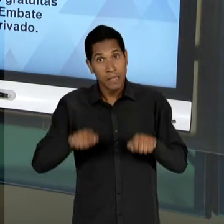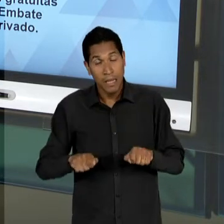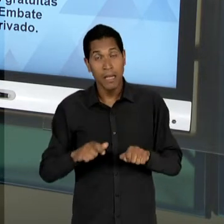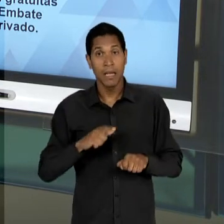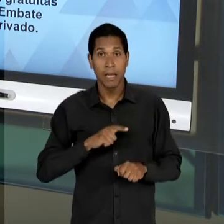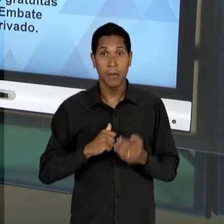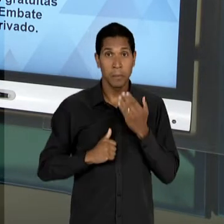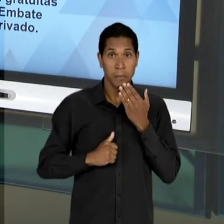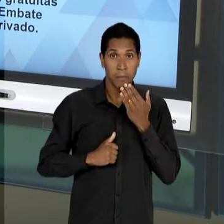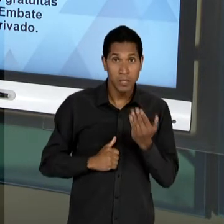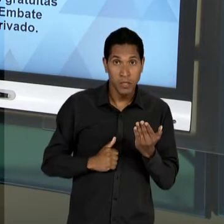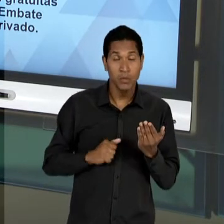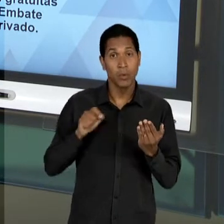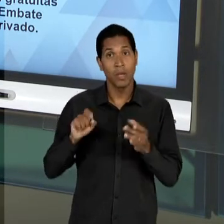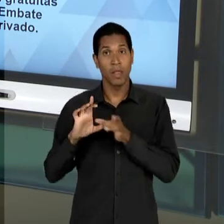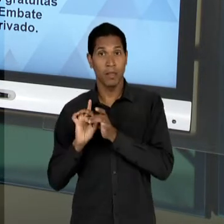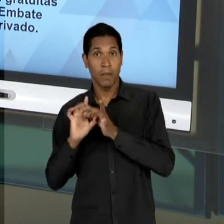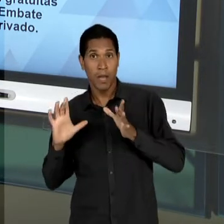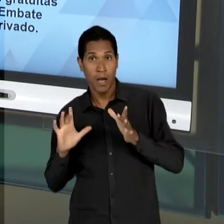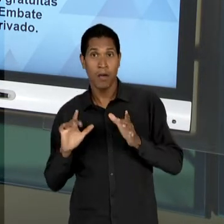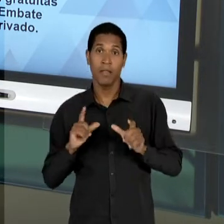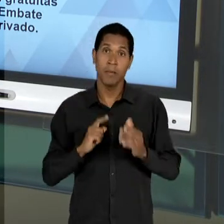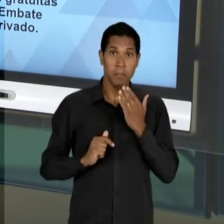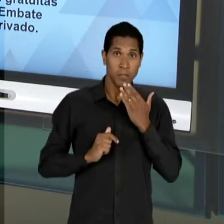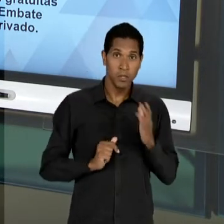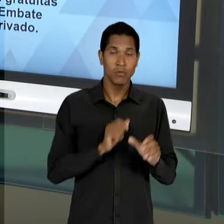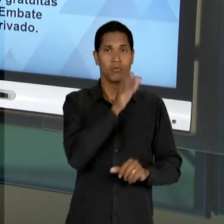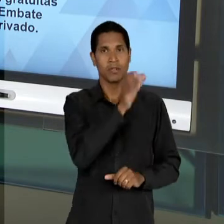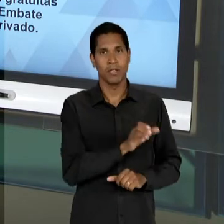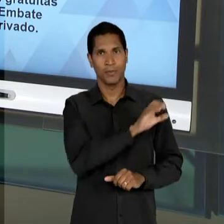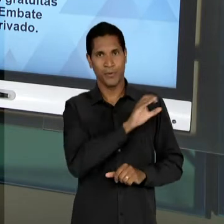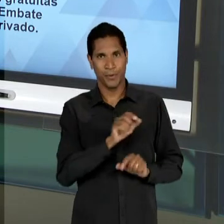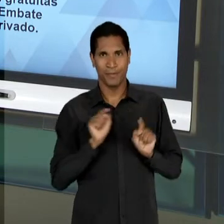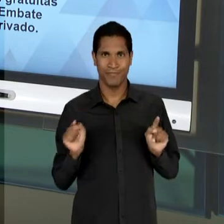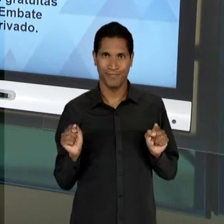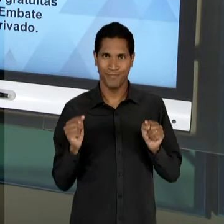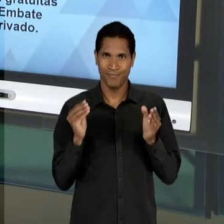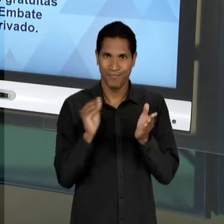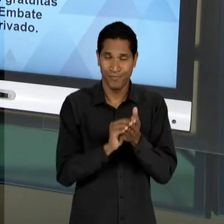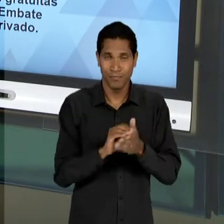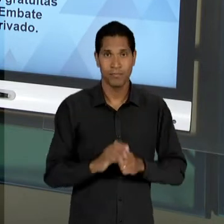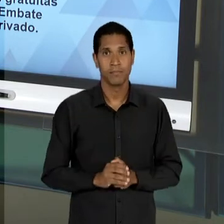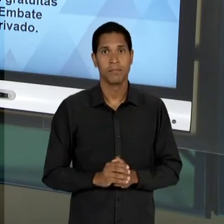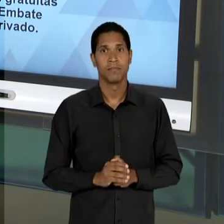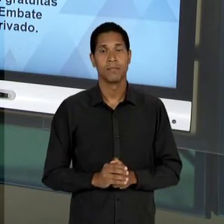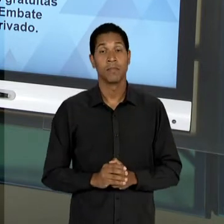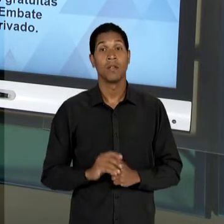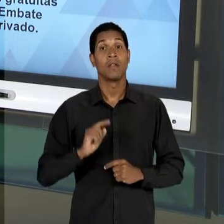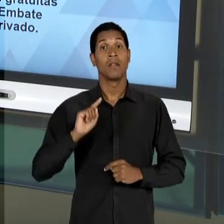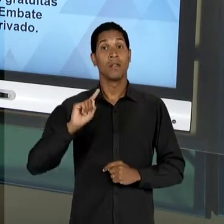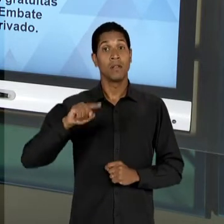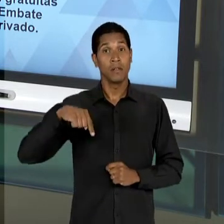CAMPO LIBERAL, QUANTO DO CAMPO CATÓLICO. LOGO NA SEQUÊNCIA ENTRA EM CENA UM SUJEITO MUITO